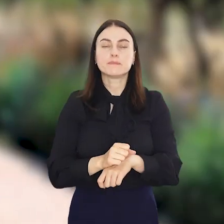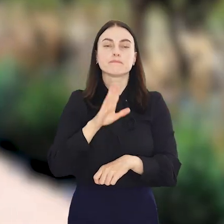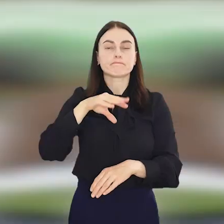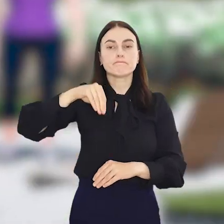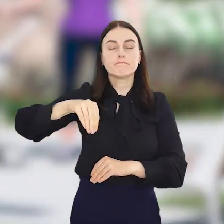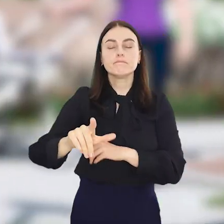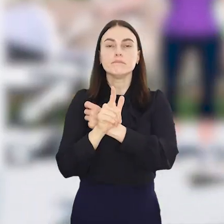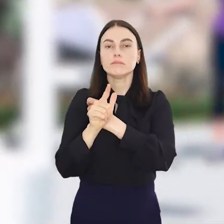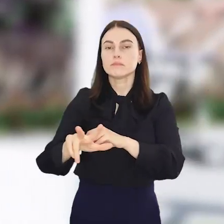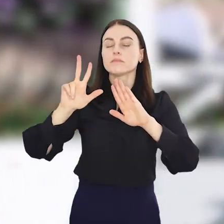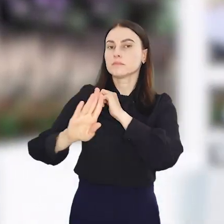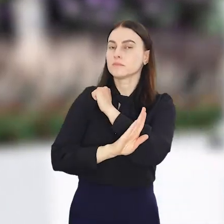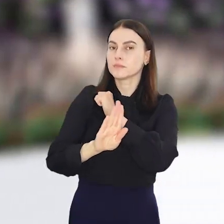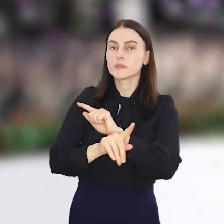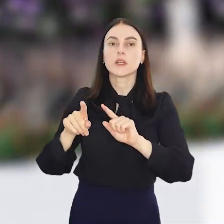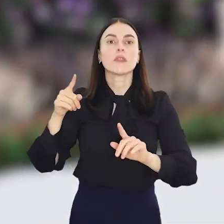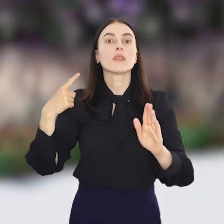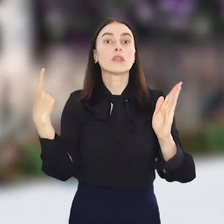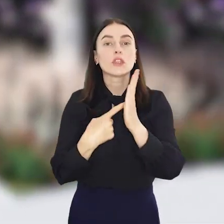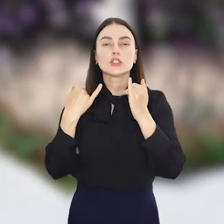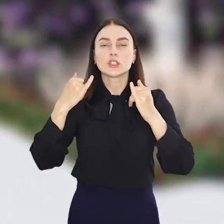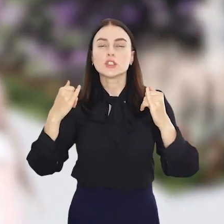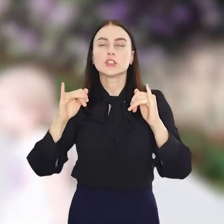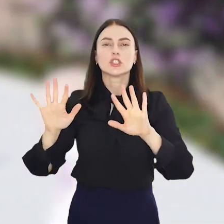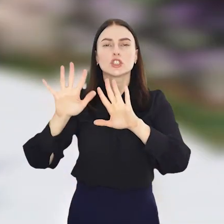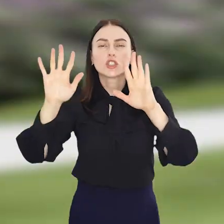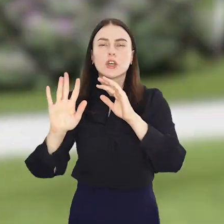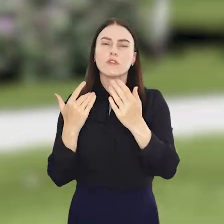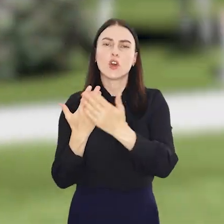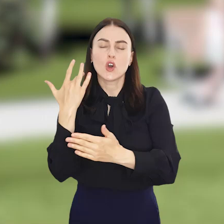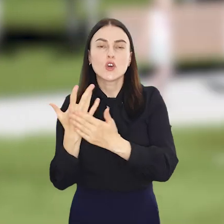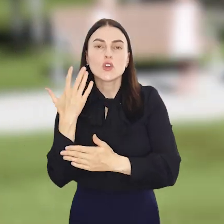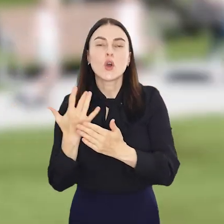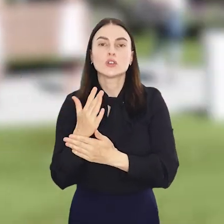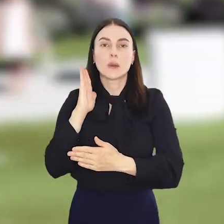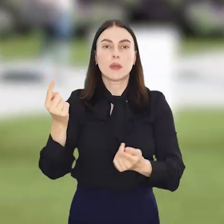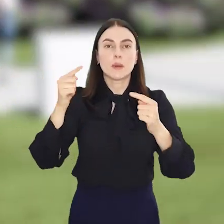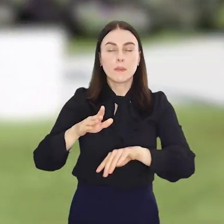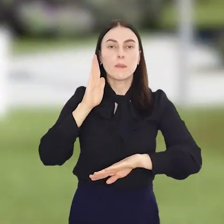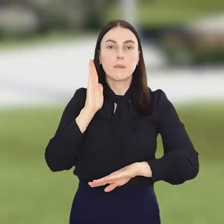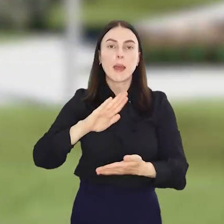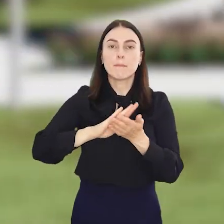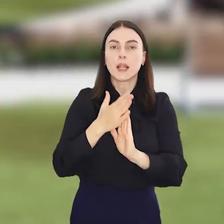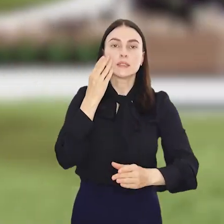Do posadzenia jest 78 drzew i ponad 1000 krzewów oraz bylin. Pojawią się na nim m.in.